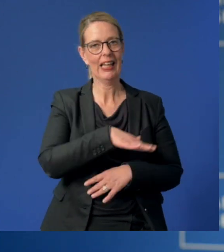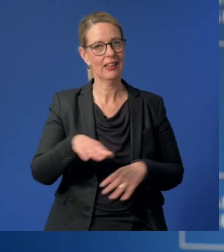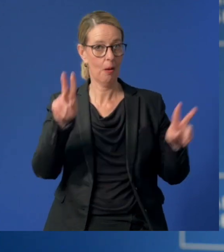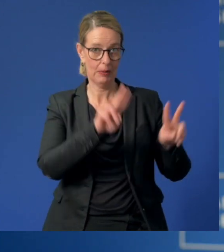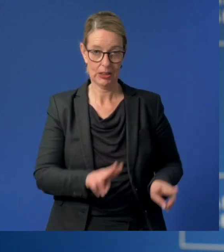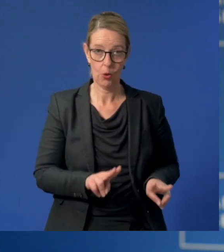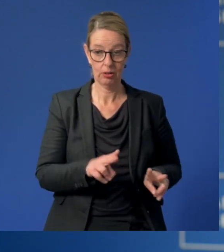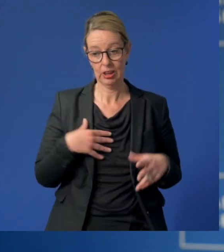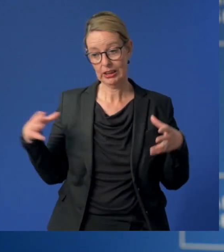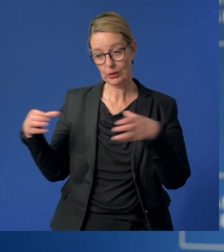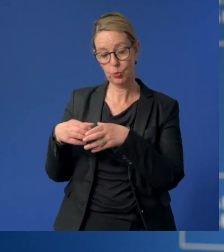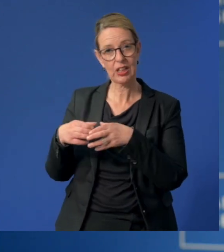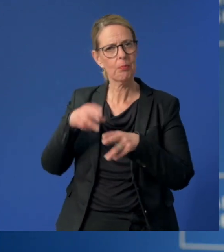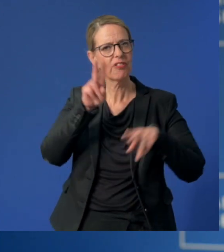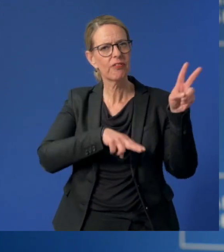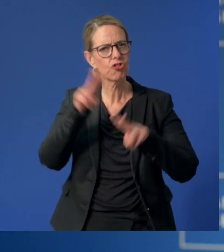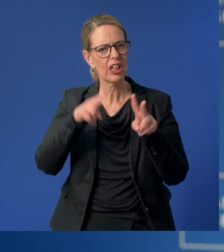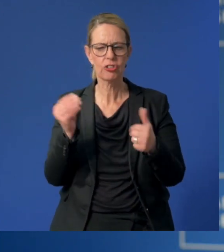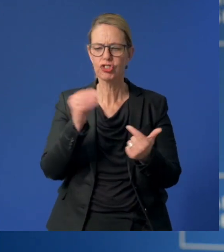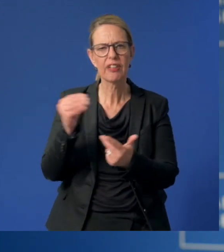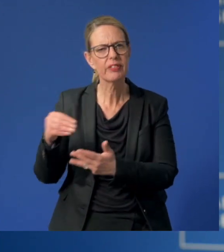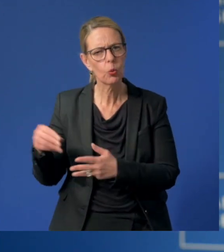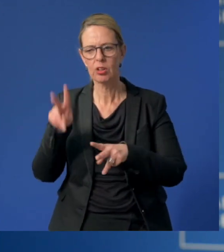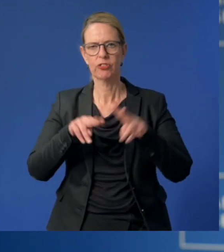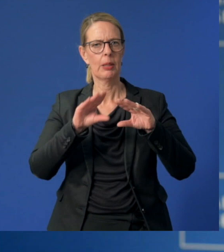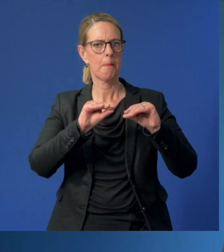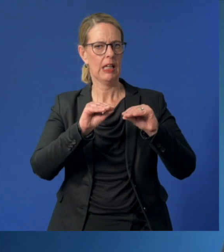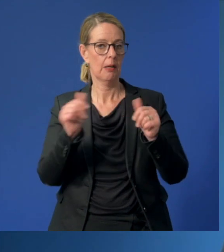gemeinsam mit verschiedenen Stiftungen und Medienpartnern.